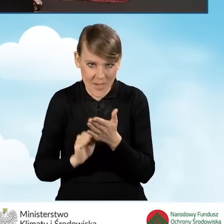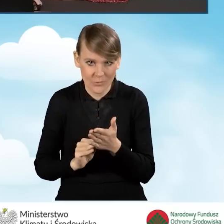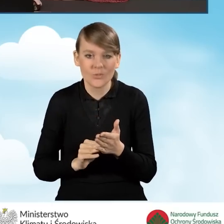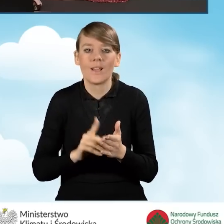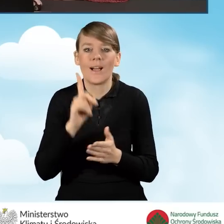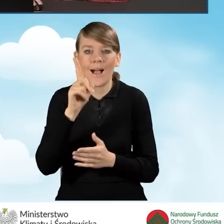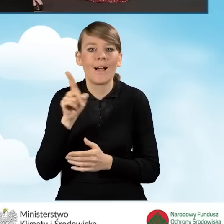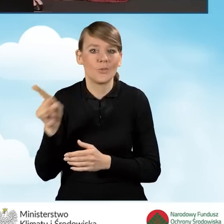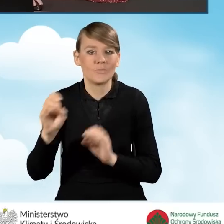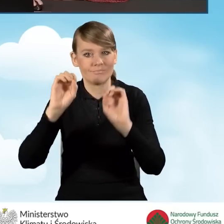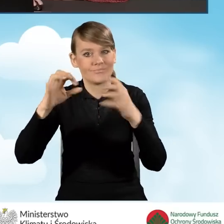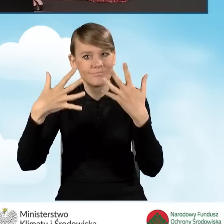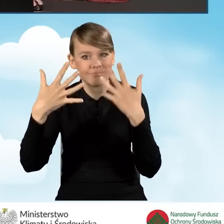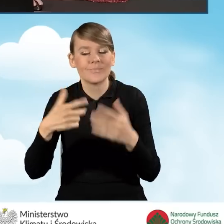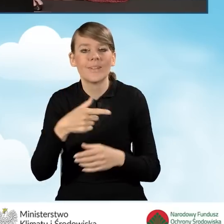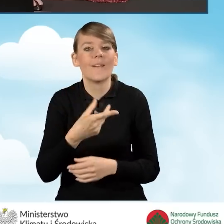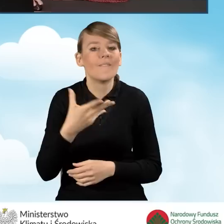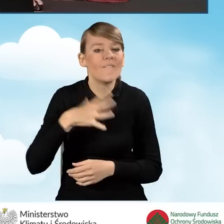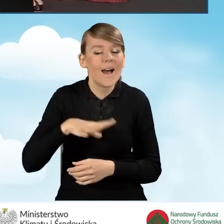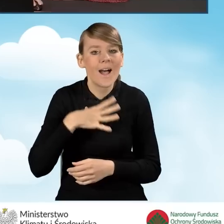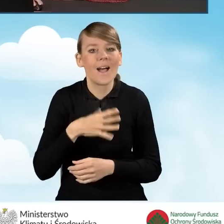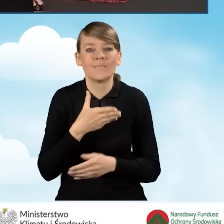natomiast wyświetla ona wartości dopuszczalnej maksymalnej kwoty